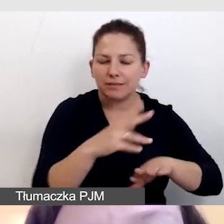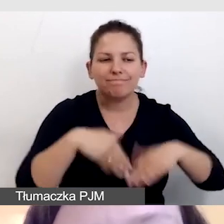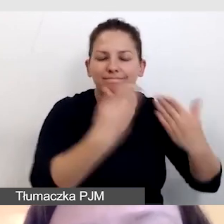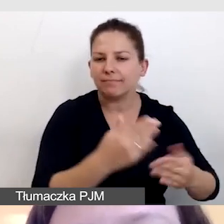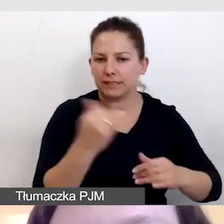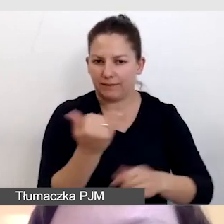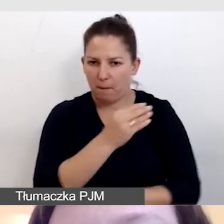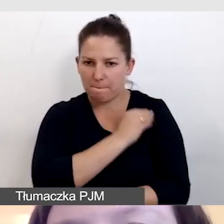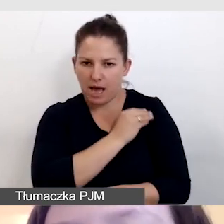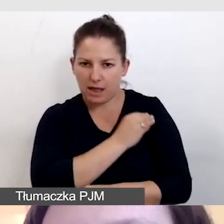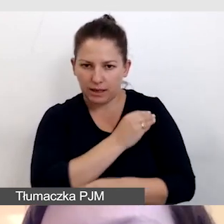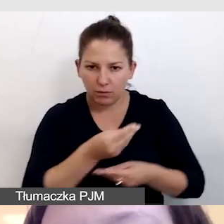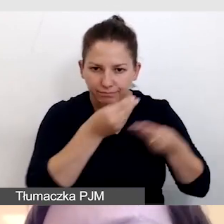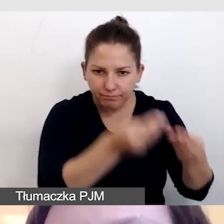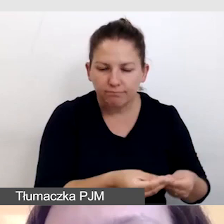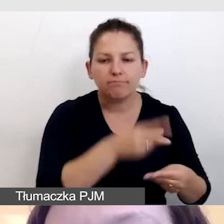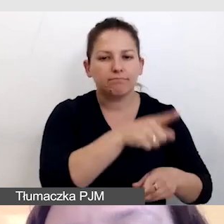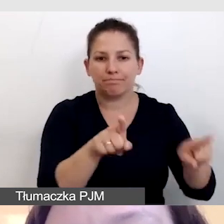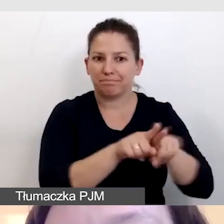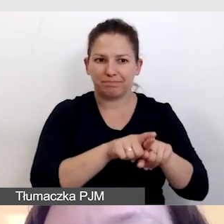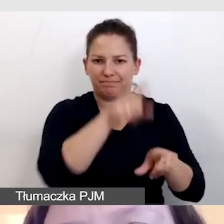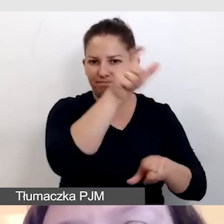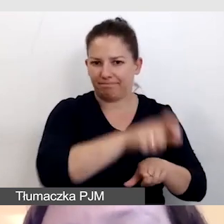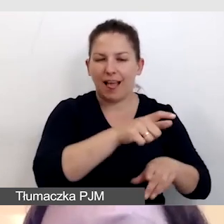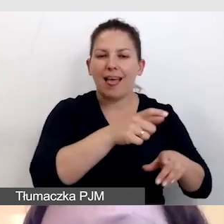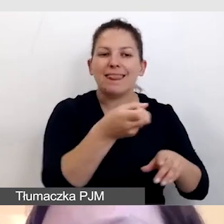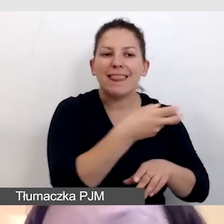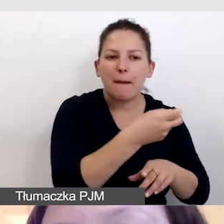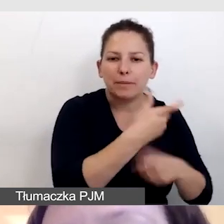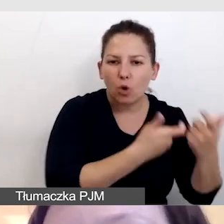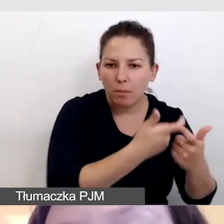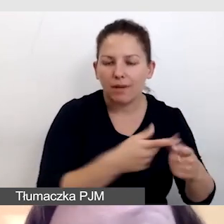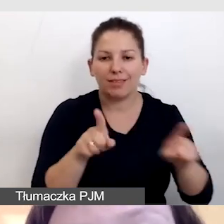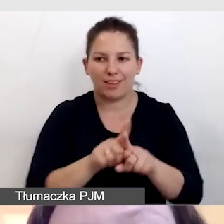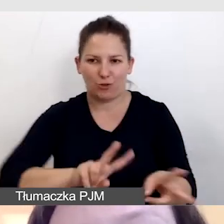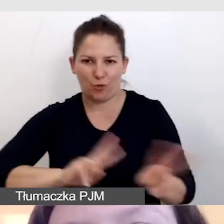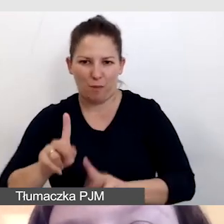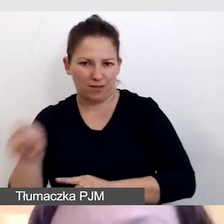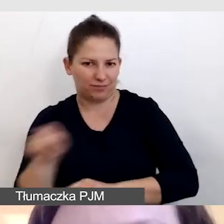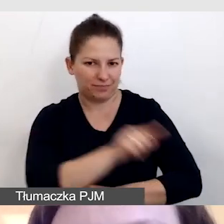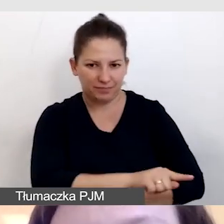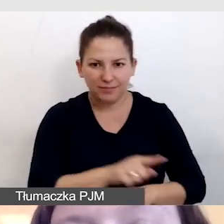Traktujemy napisowców dokładnie tak samo jak innych tłumaczy, nawet jeśli pracują w języku polskim.